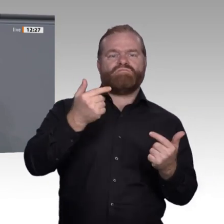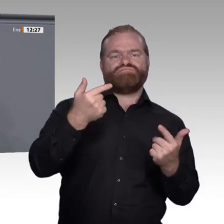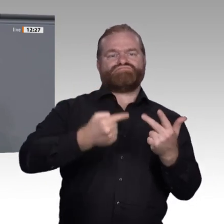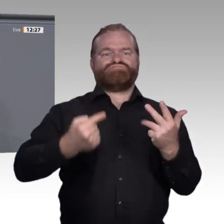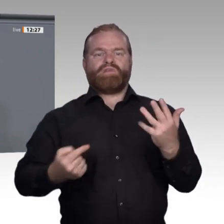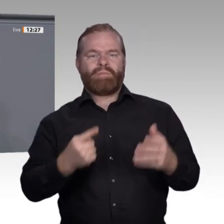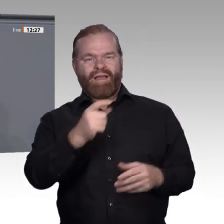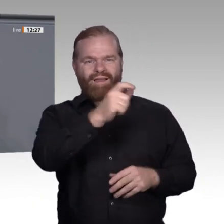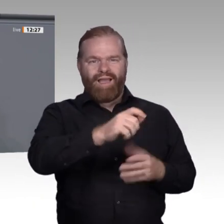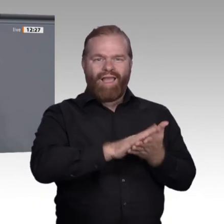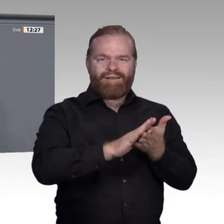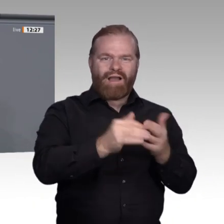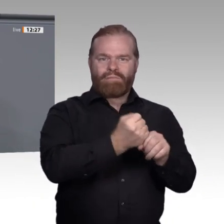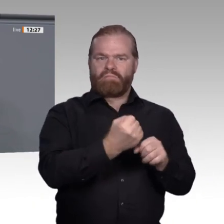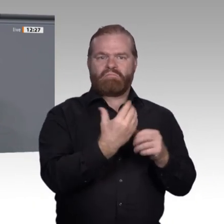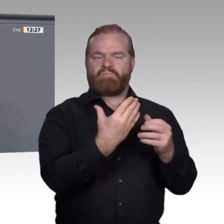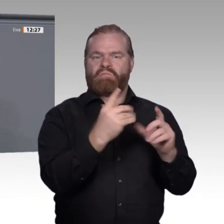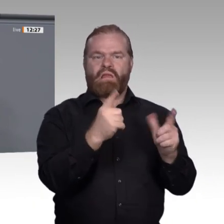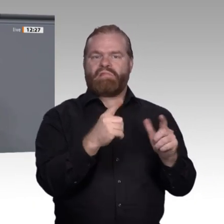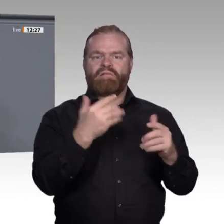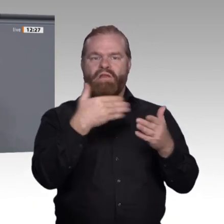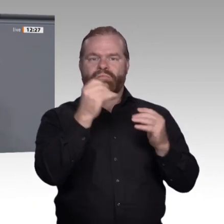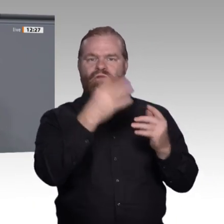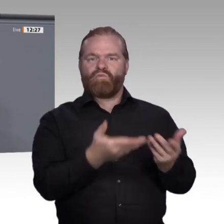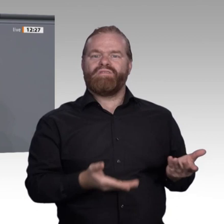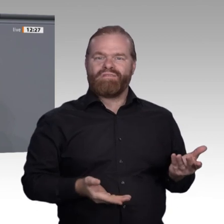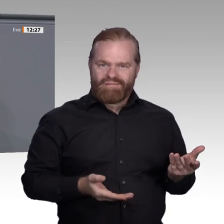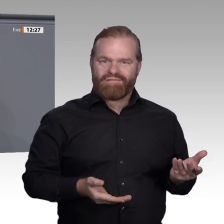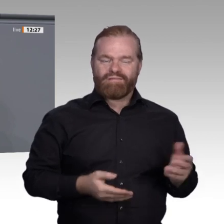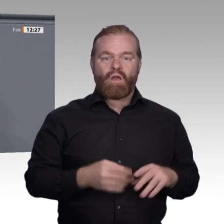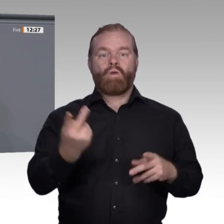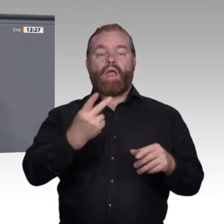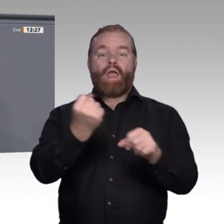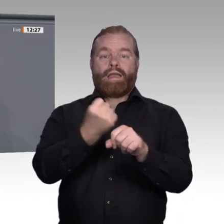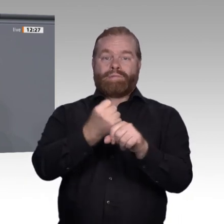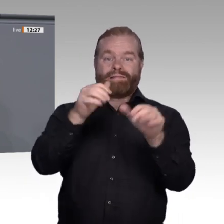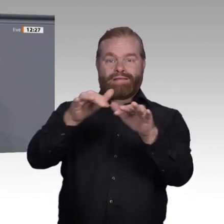Bei betrieblicher Weiterbildung haben die Arbeitgeber die Kosten zu tragen, und sie